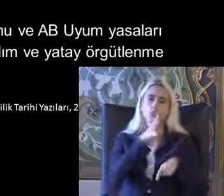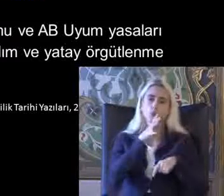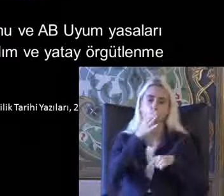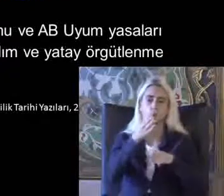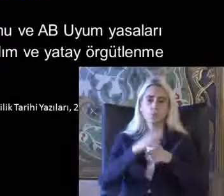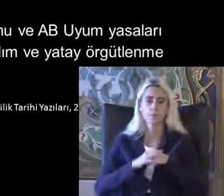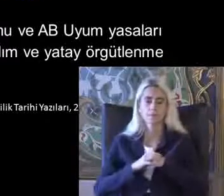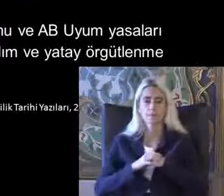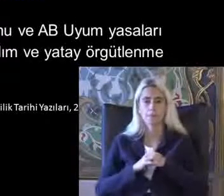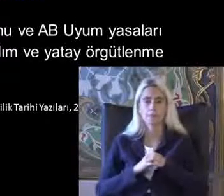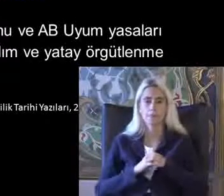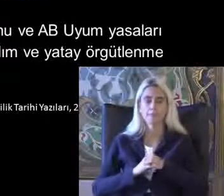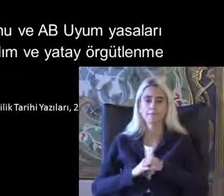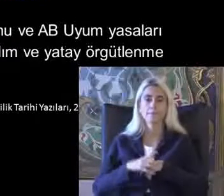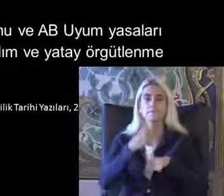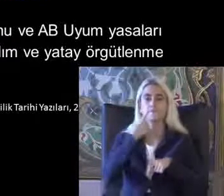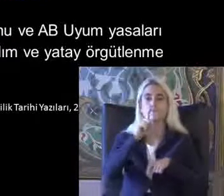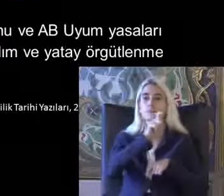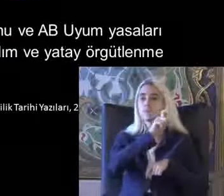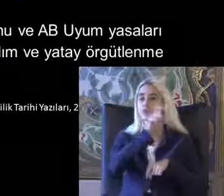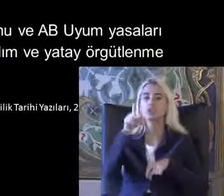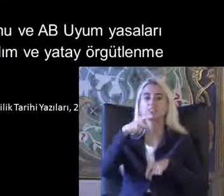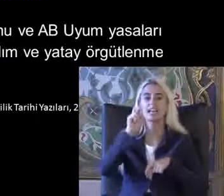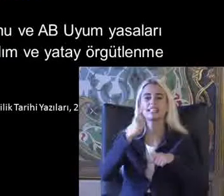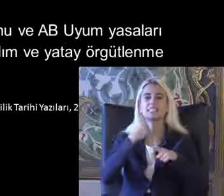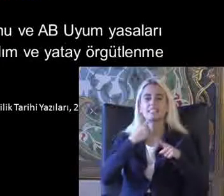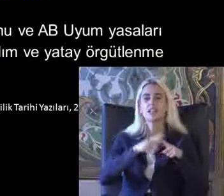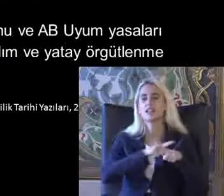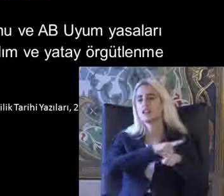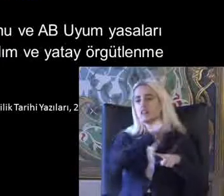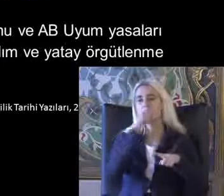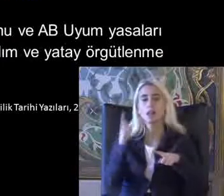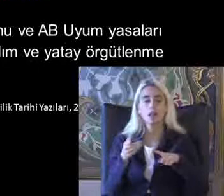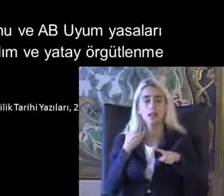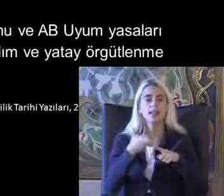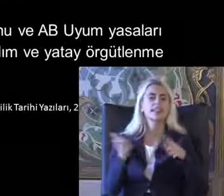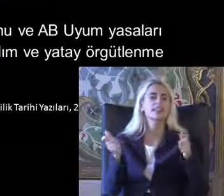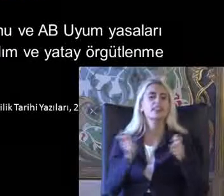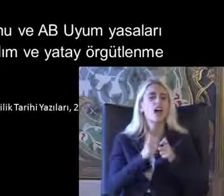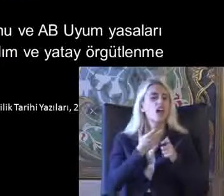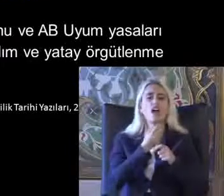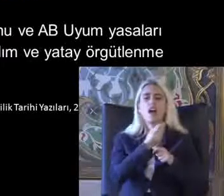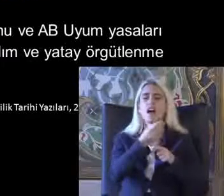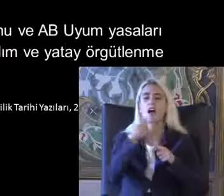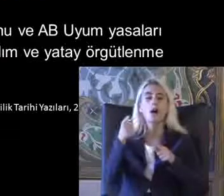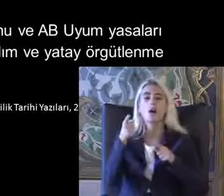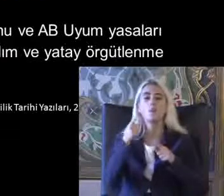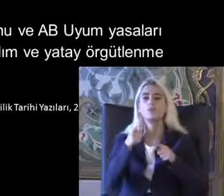1980 dönemine kadar bu dernekler Bu bağlamda çok